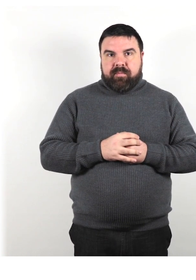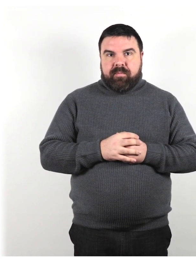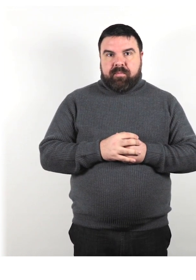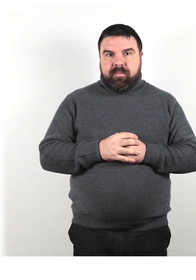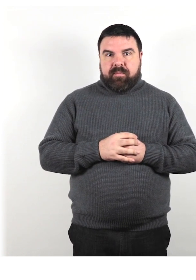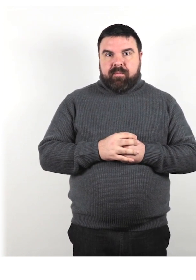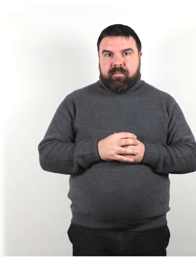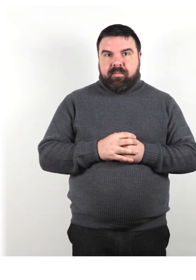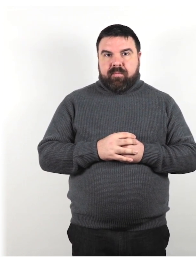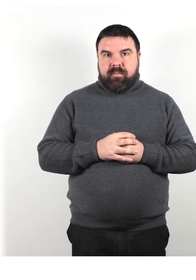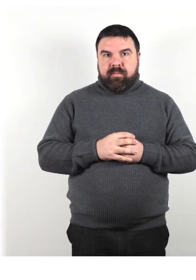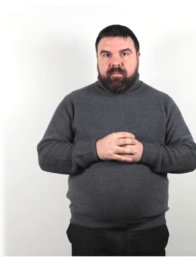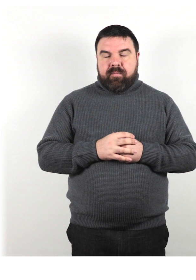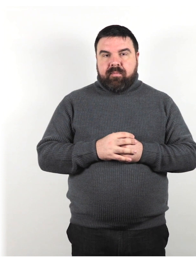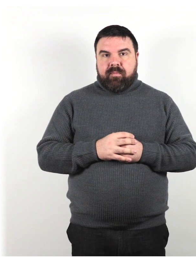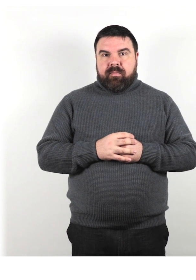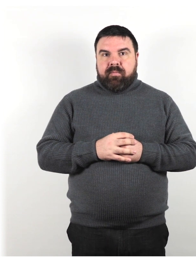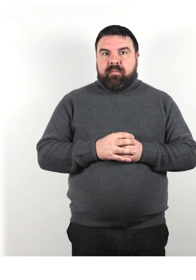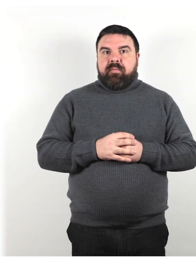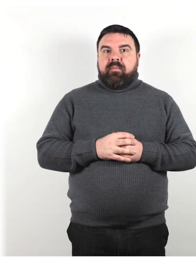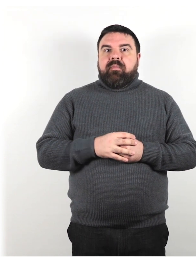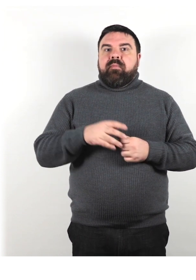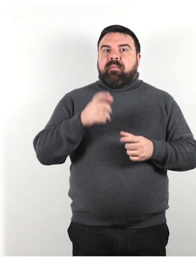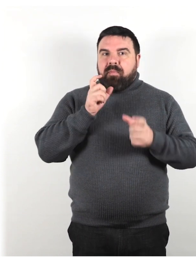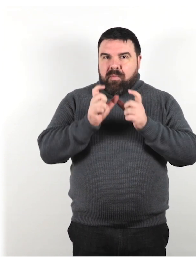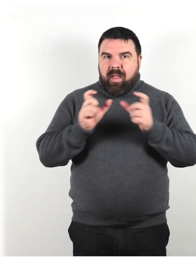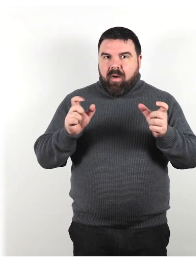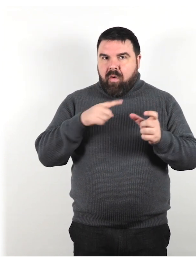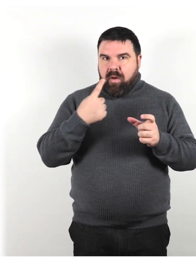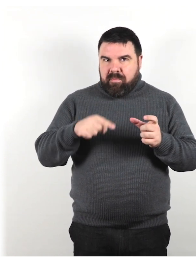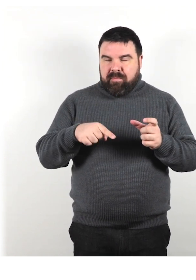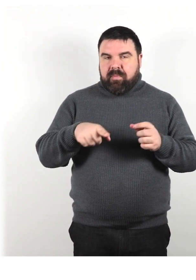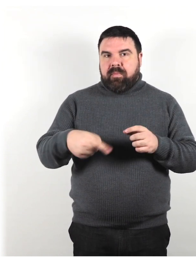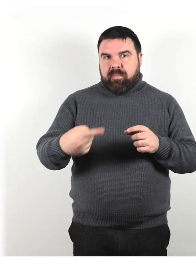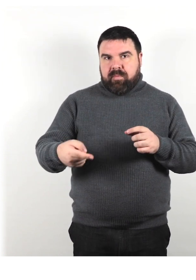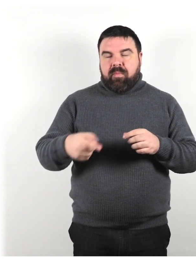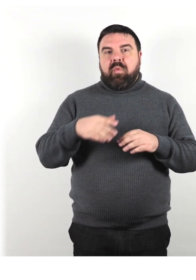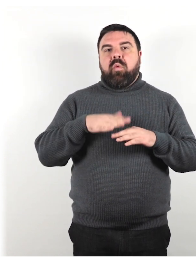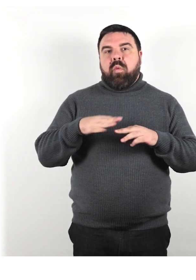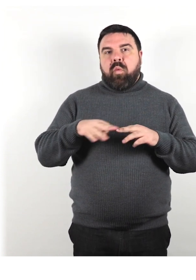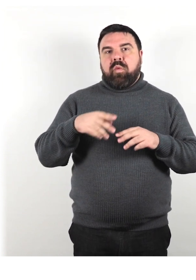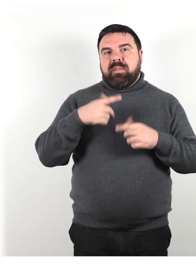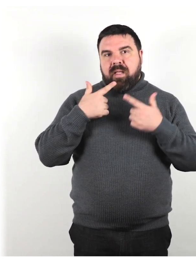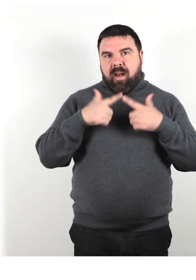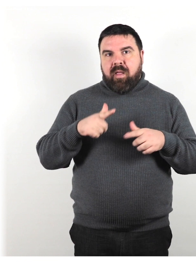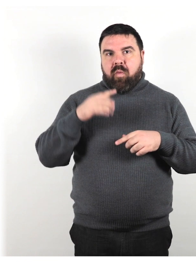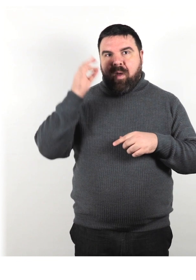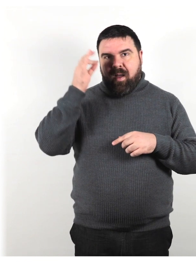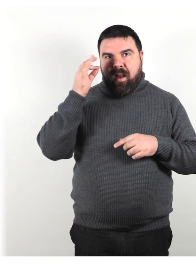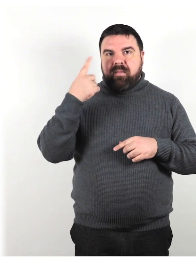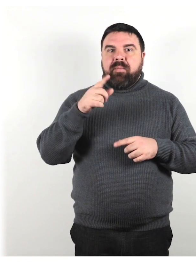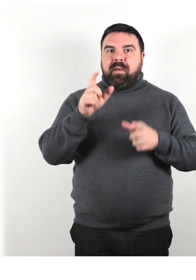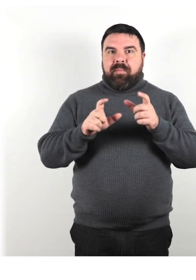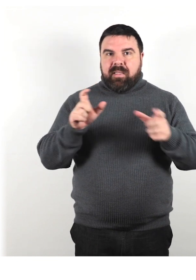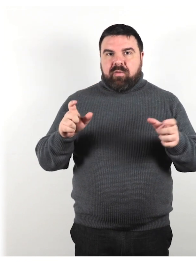I seguenti termini sono usati nella lingua inglese in relazione alle persone che sono sorde o ipoudenti: